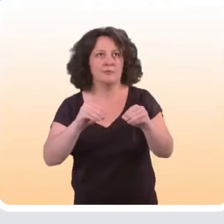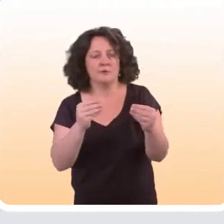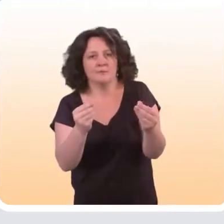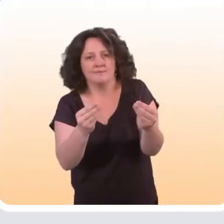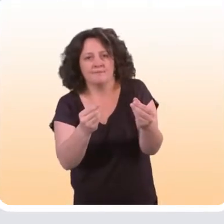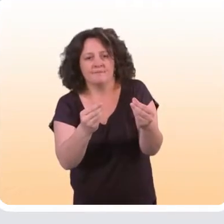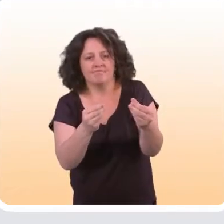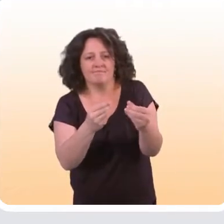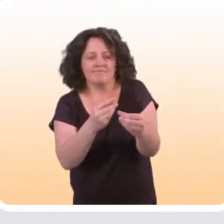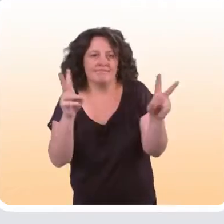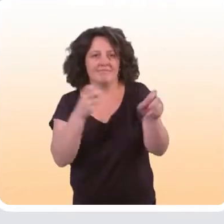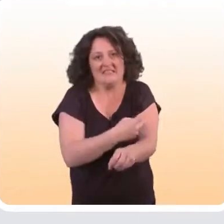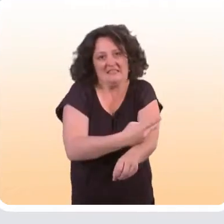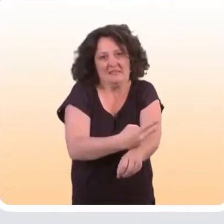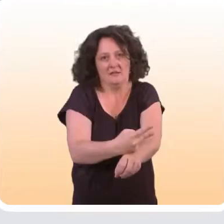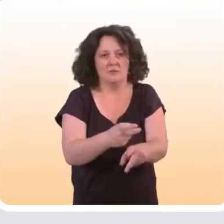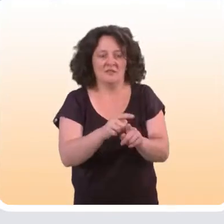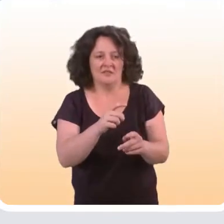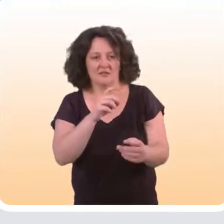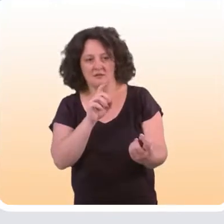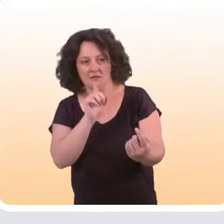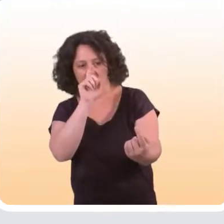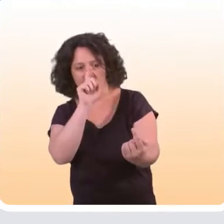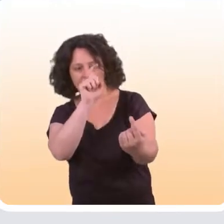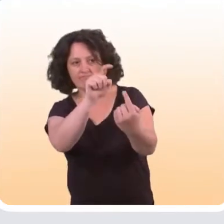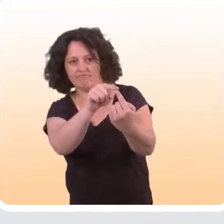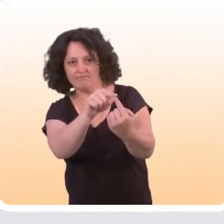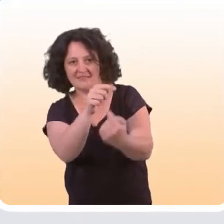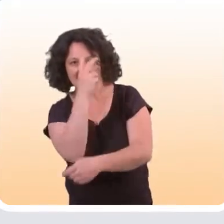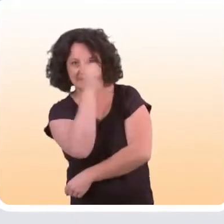qui sont les plus à risque et les plus difficiles à atteindre,